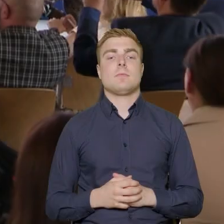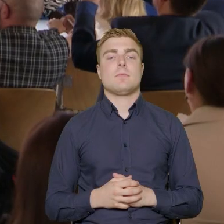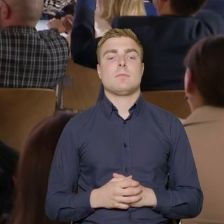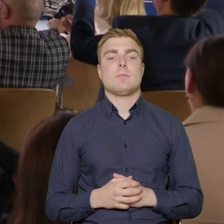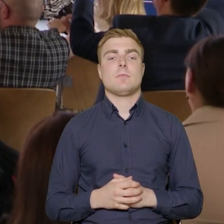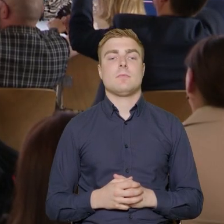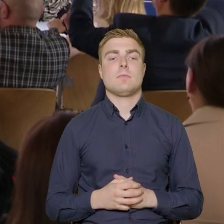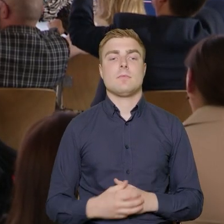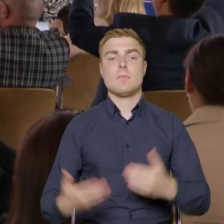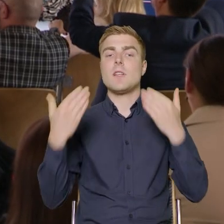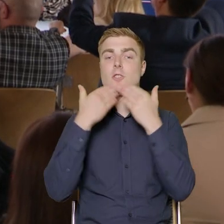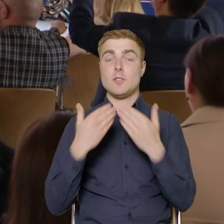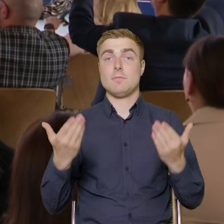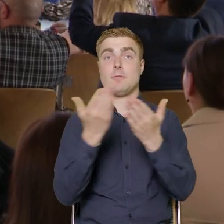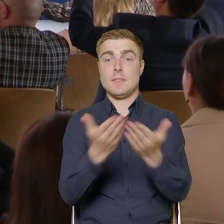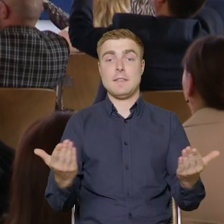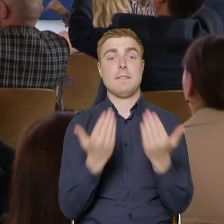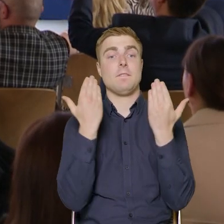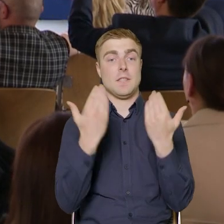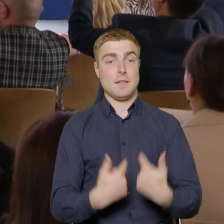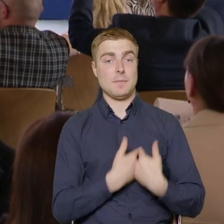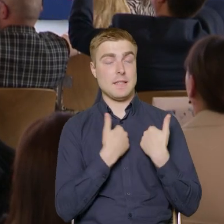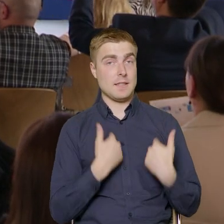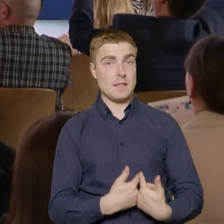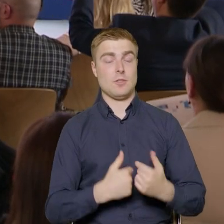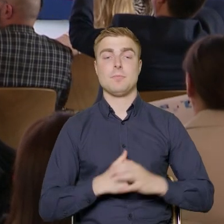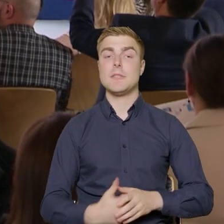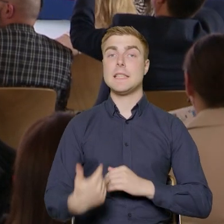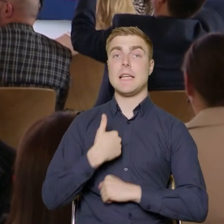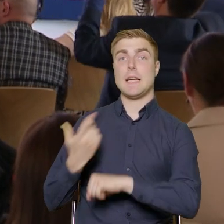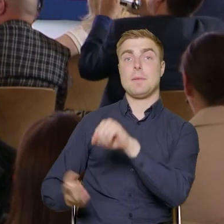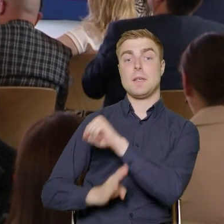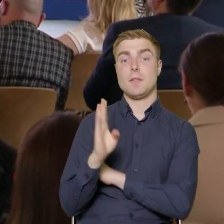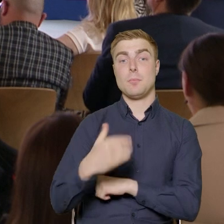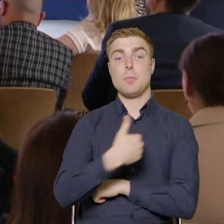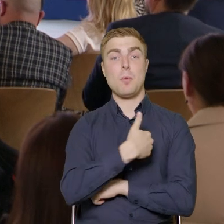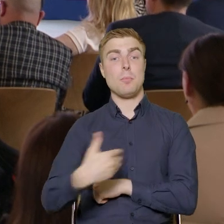Dzień dobry Państwu. Witam bardzo serdecznie. Reprezentuję Polską Agencję Rozwoju Przedsiębiorczości,